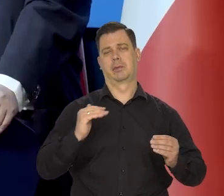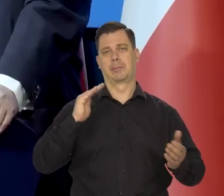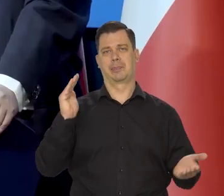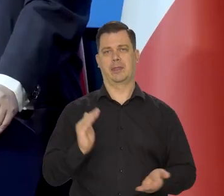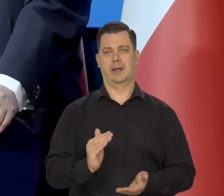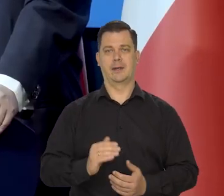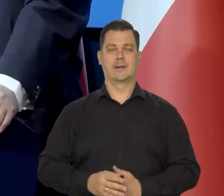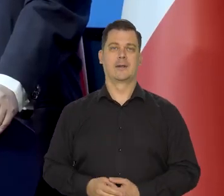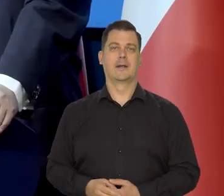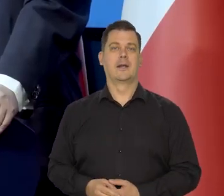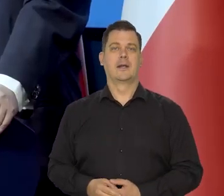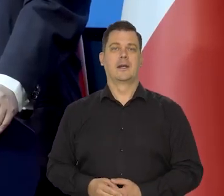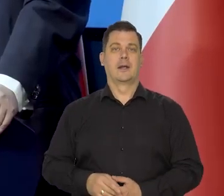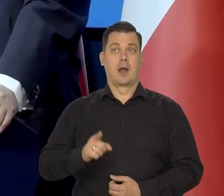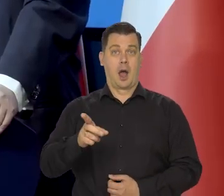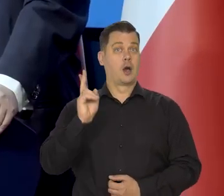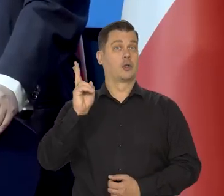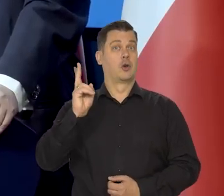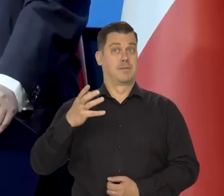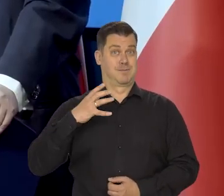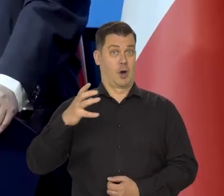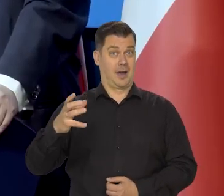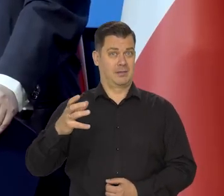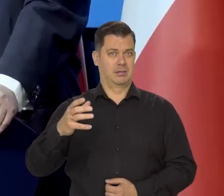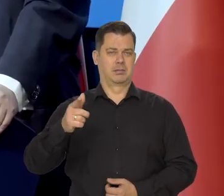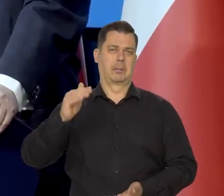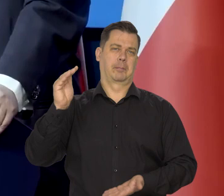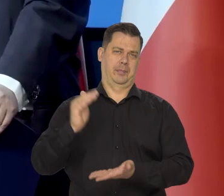Kraje bogatsze mają niższą inflację,